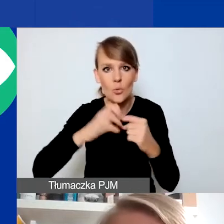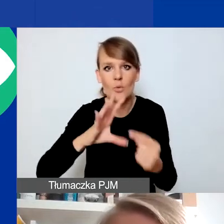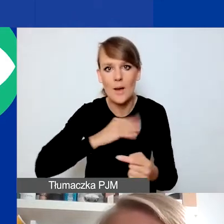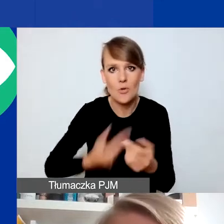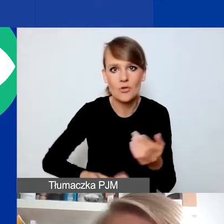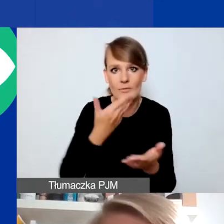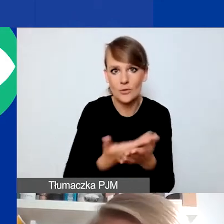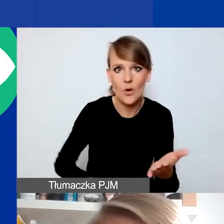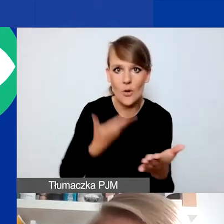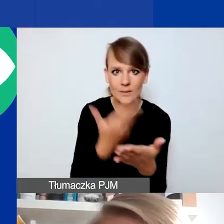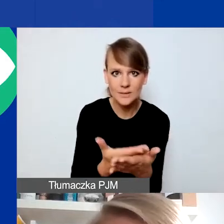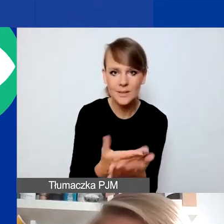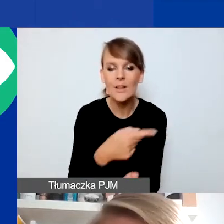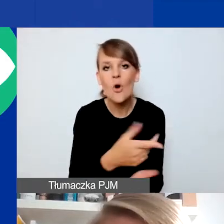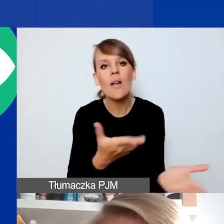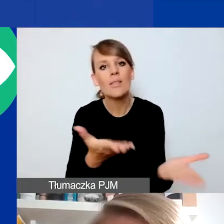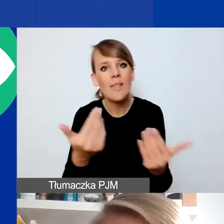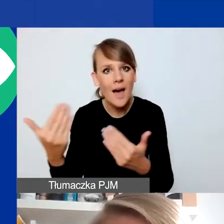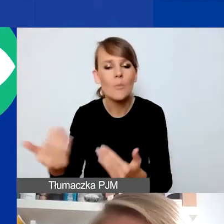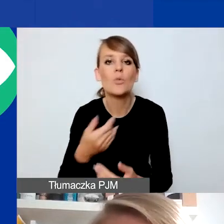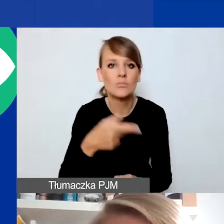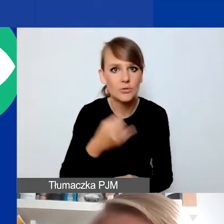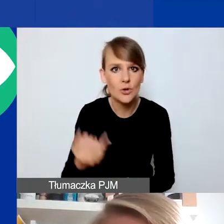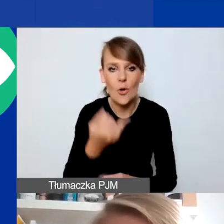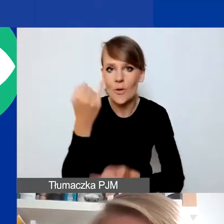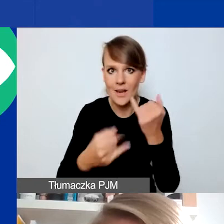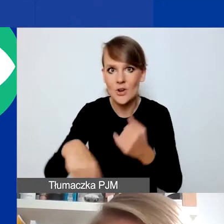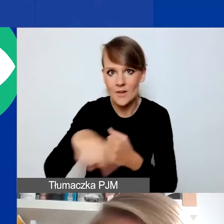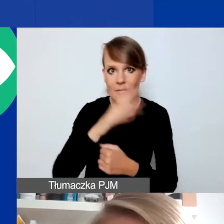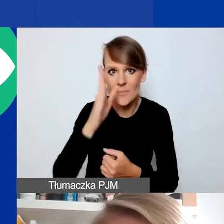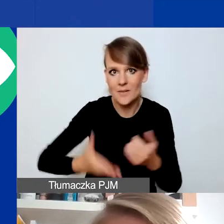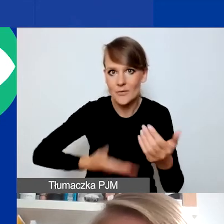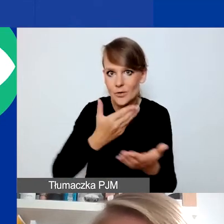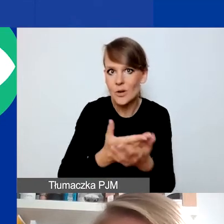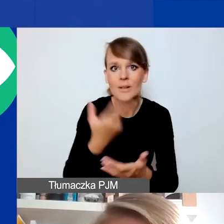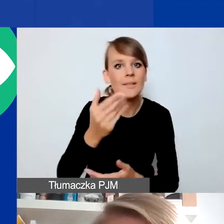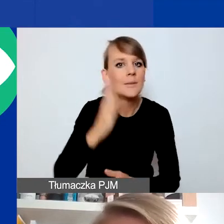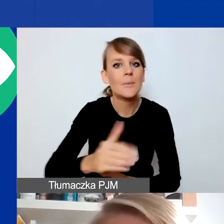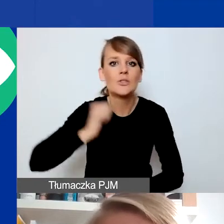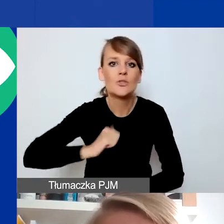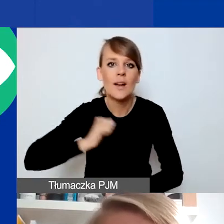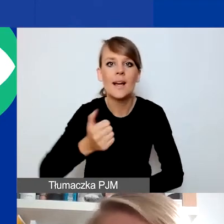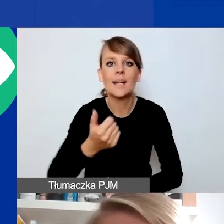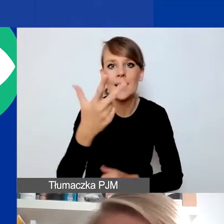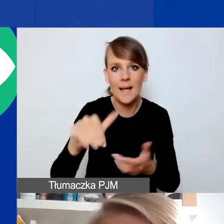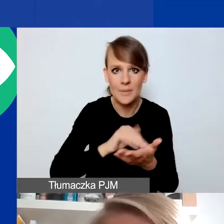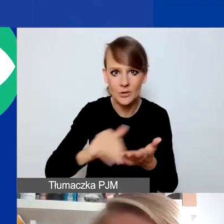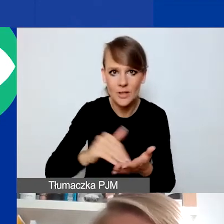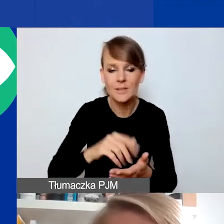To jest nabór ciągły, czyli jeśli złożycie państwo wniosek, nie będziecie czekać kilka miesięcy na ocenę. To będzie w miarę na bieżąco.